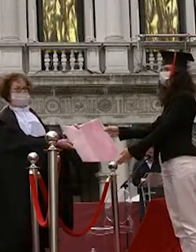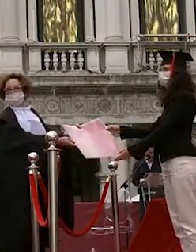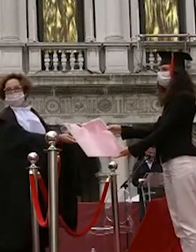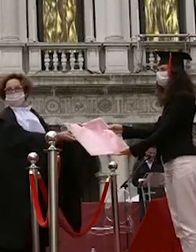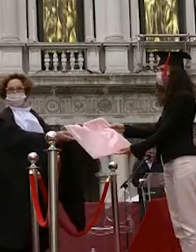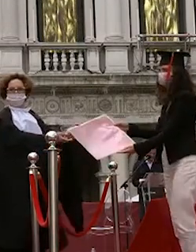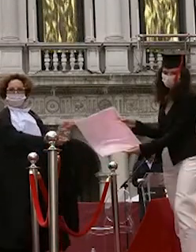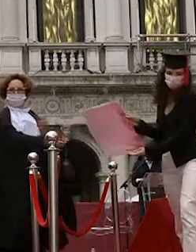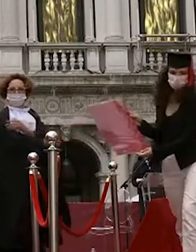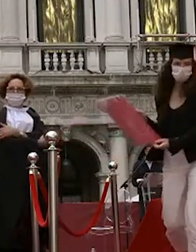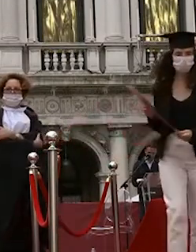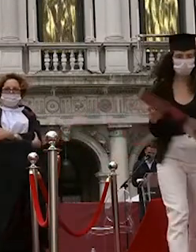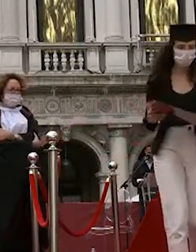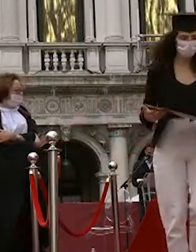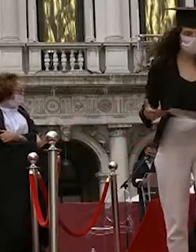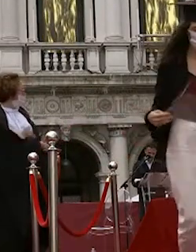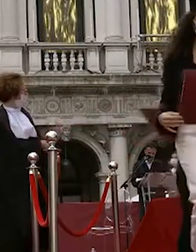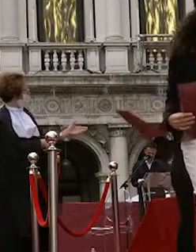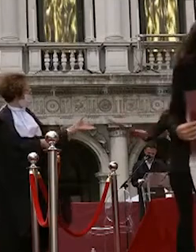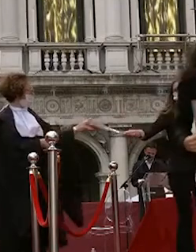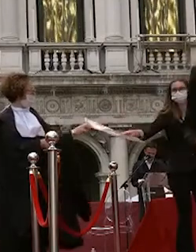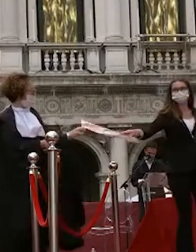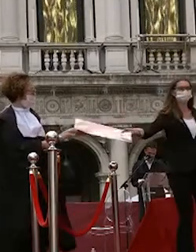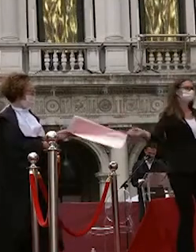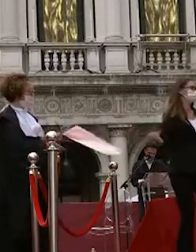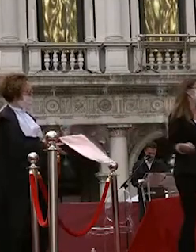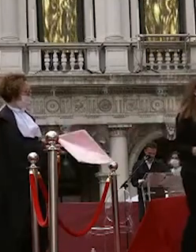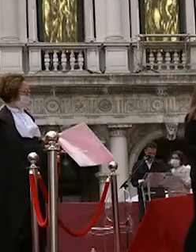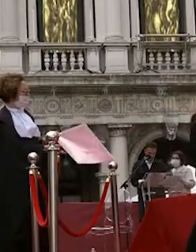giorgia lazzaroni beatrice trevisan